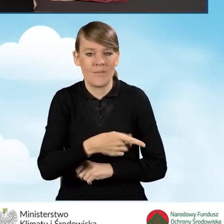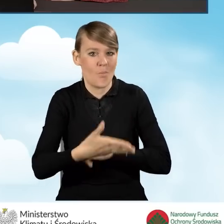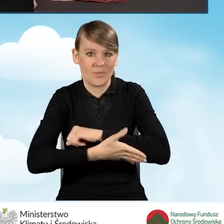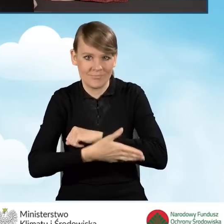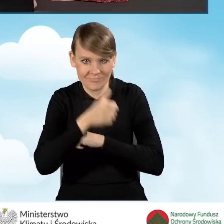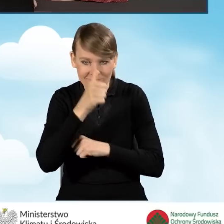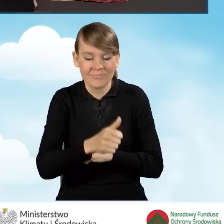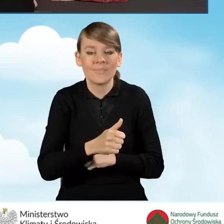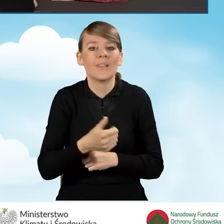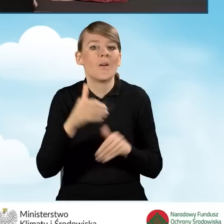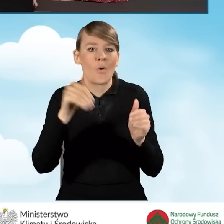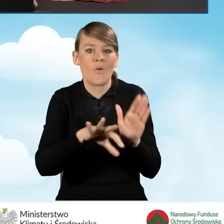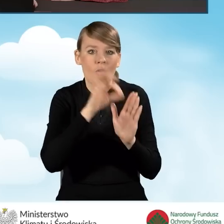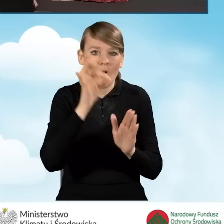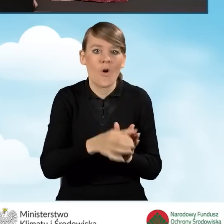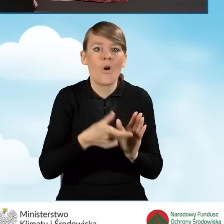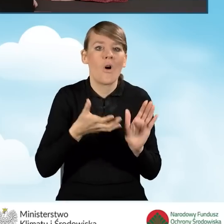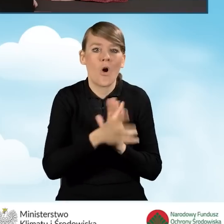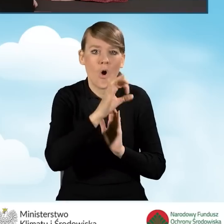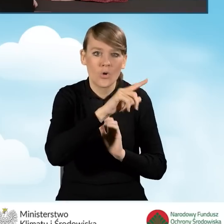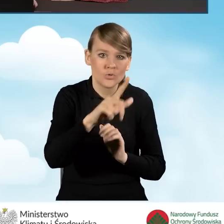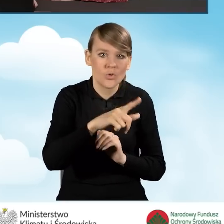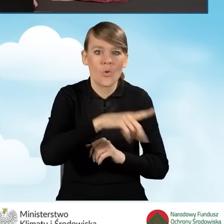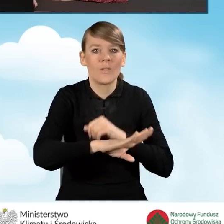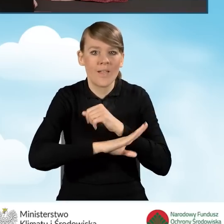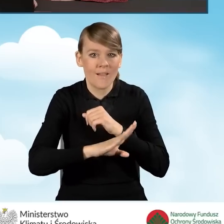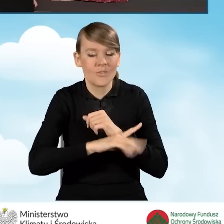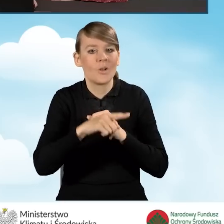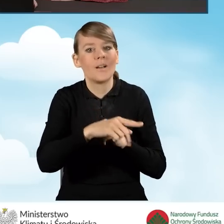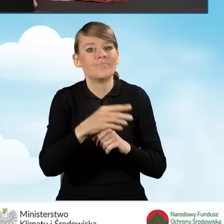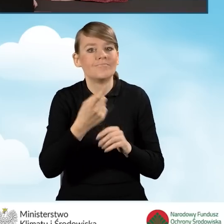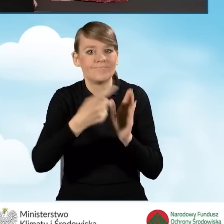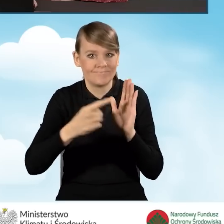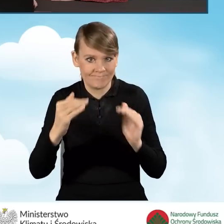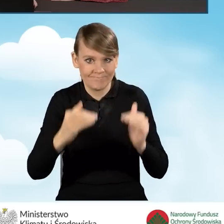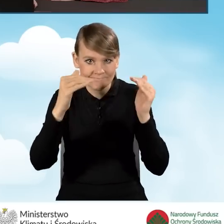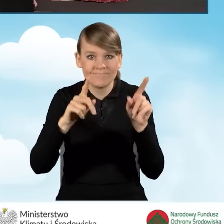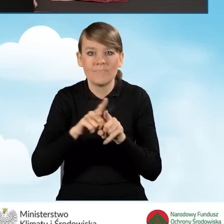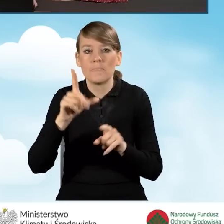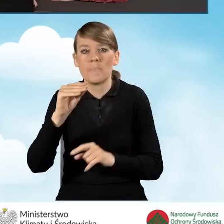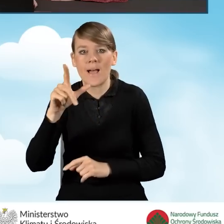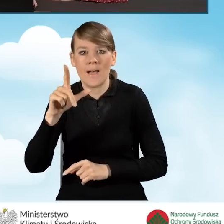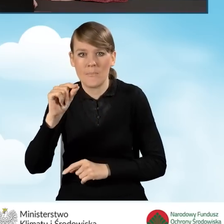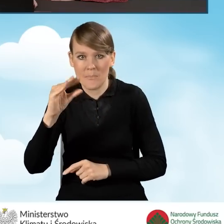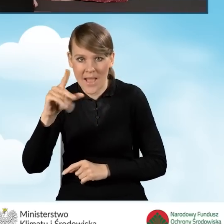Mamy do wyboru jedynie kocioł zgazowujący drewno o podwyższonym standardzie bądź kocioł na pellet drzewny o podwyższonym standardzie.